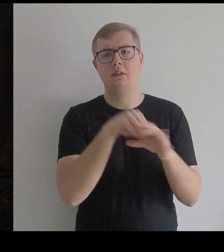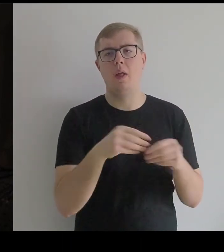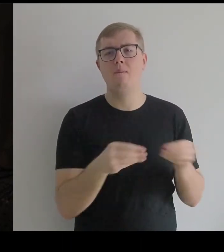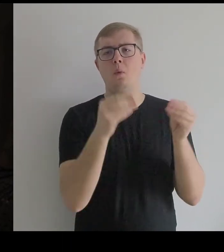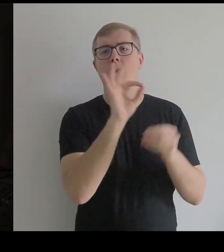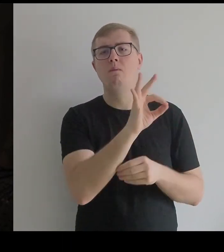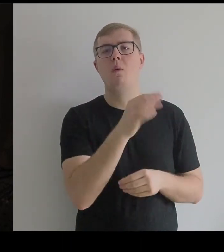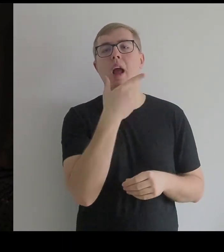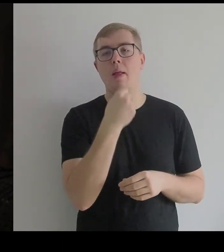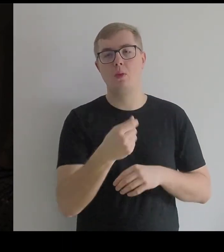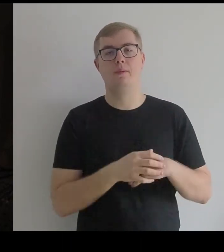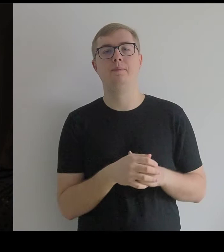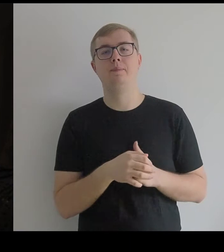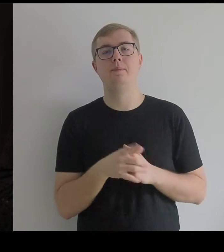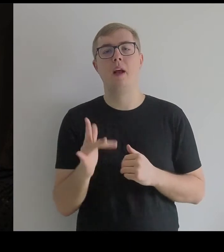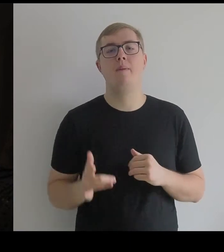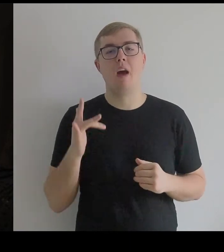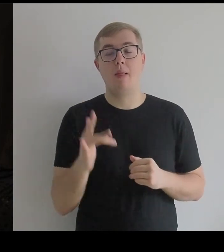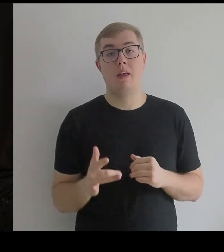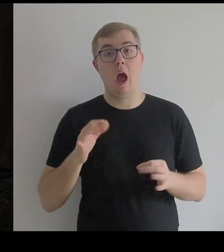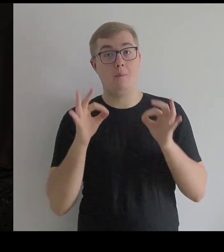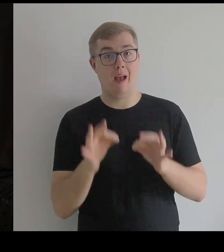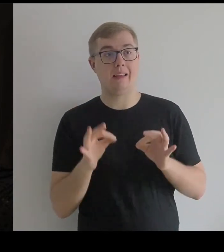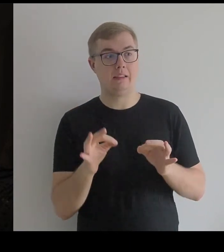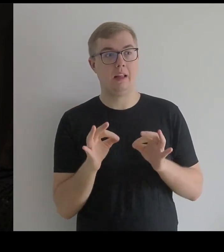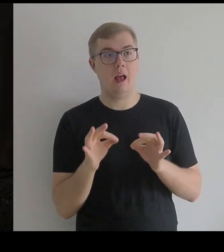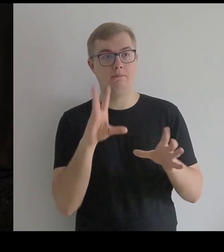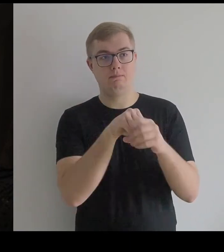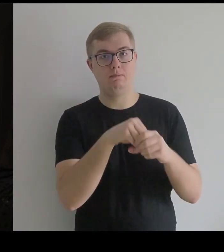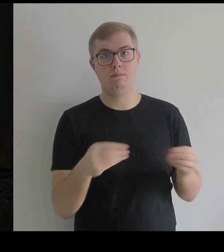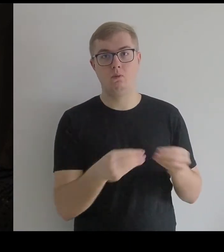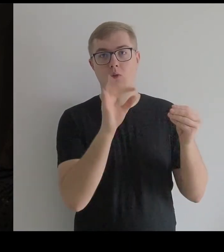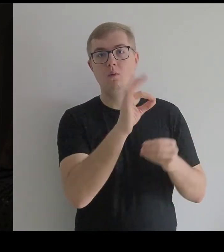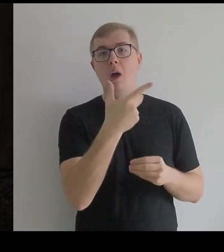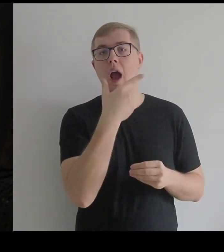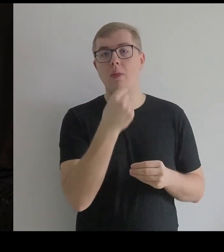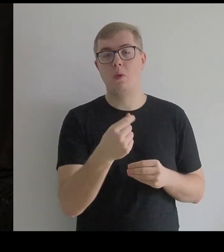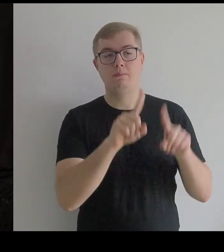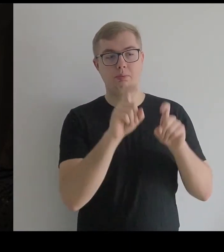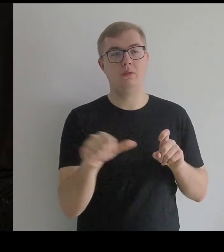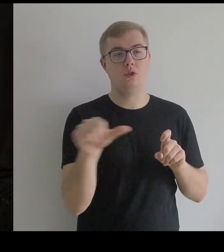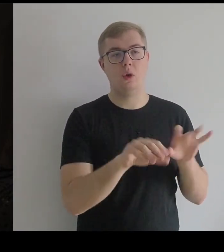Infantka jest obecna u Kantora począwszy od lat 60.,